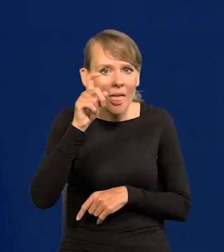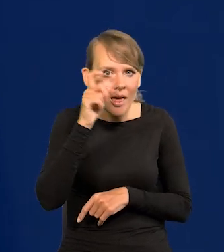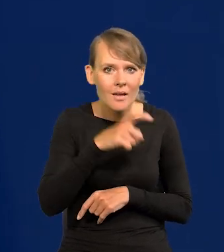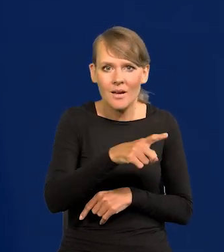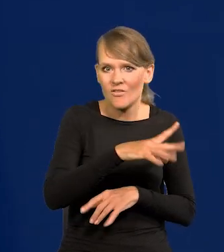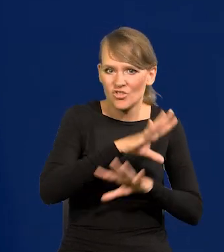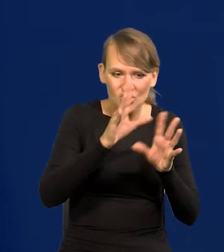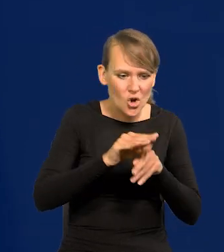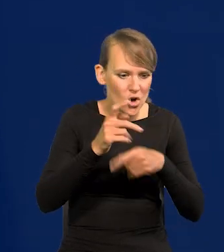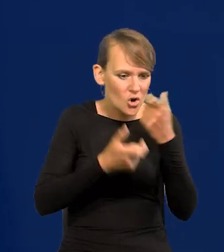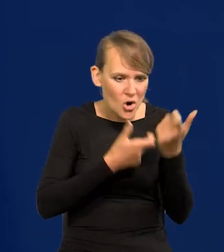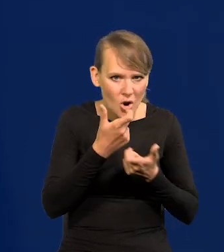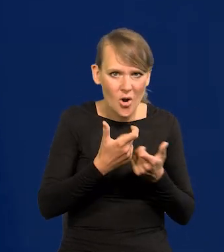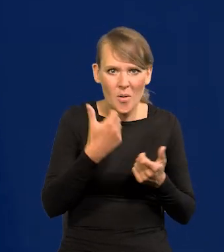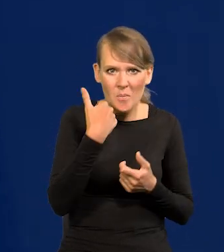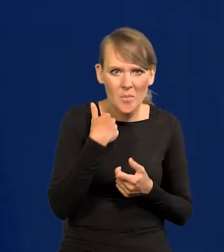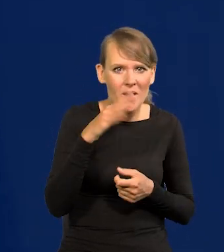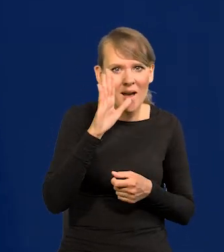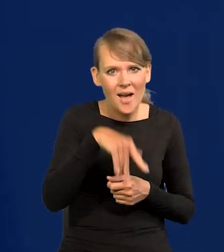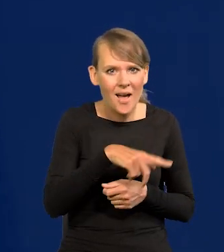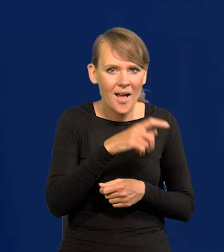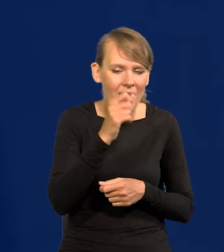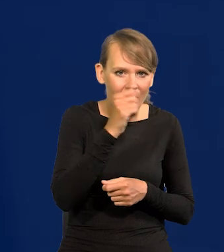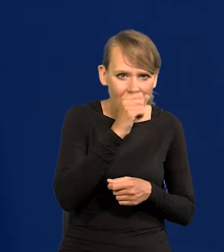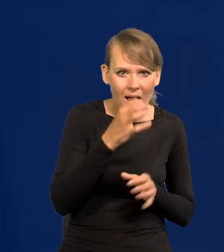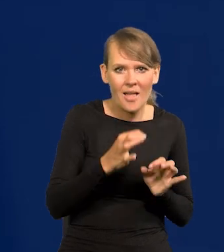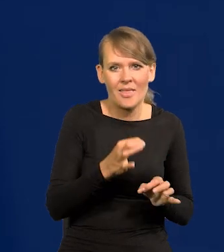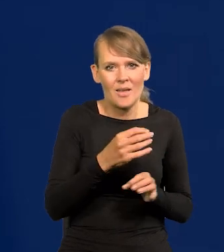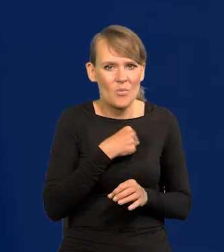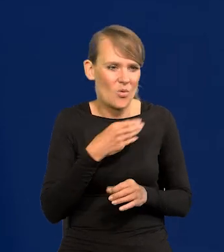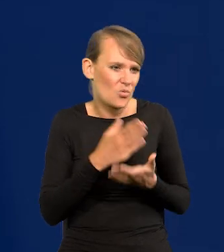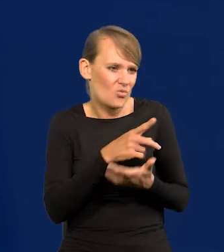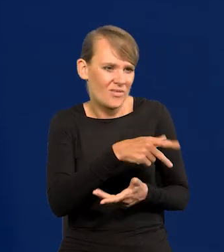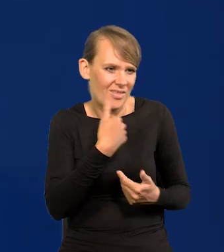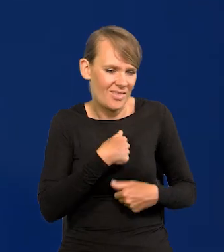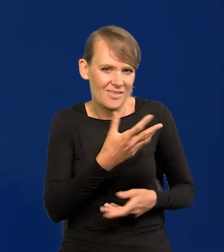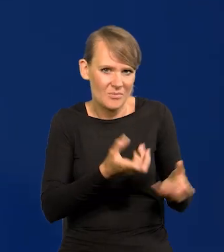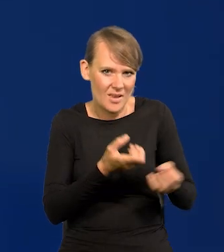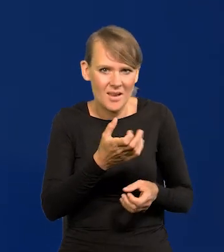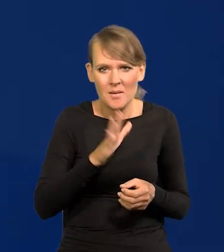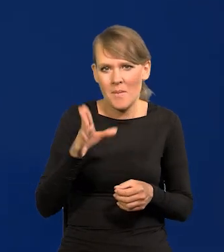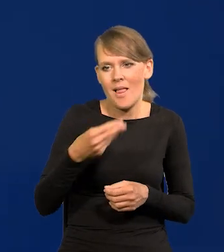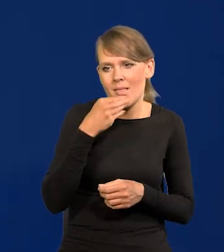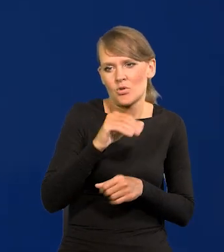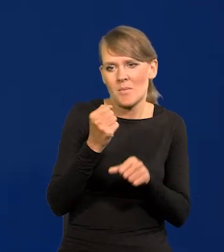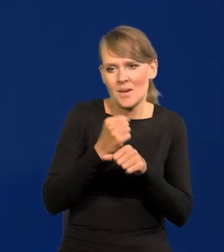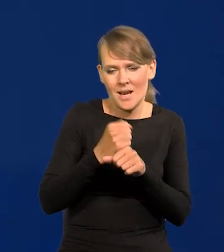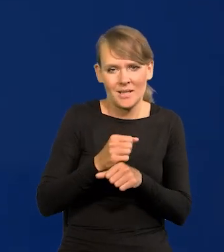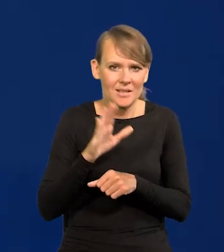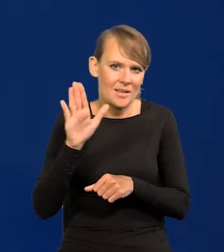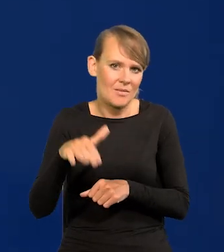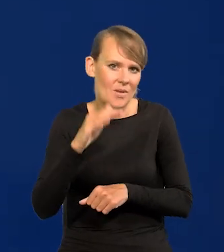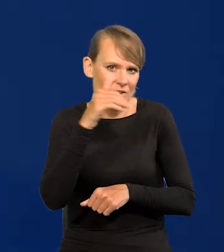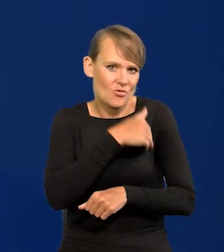zrobili wszystko, te przysłowiowe szparagi, a teraz już Polacy nie chcą zbierać. Już mają lepsze prace, są lepiej wykształceni,